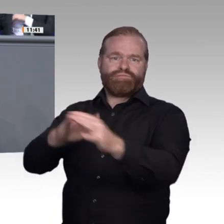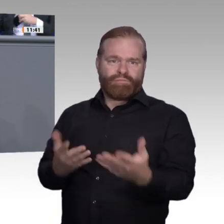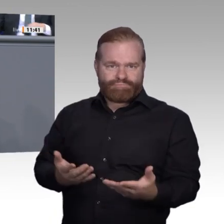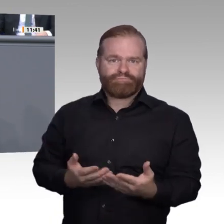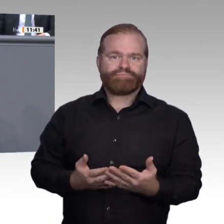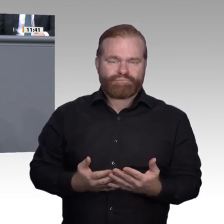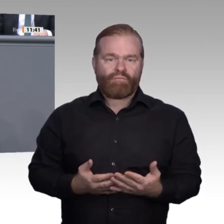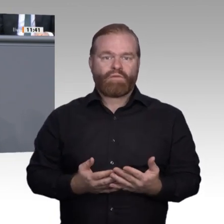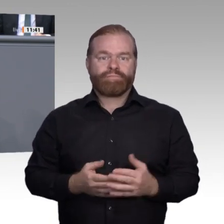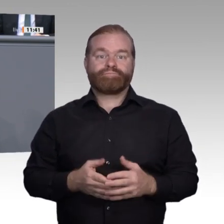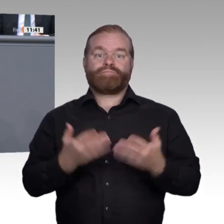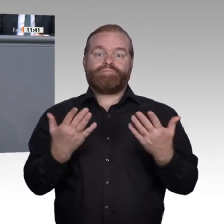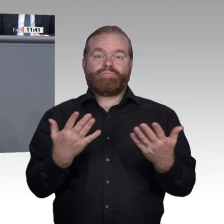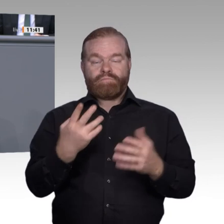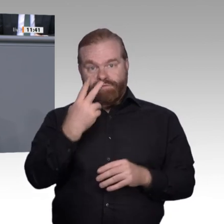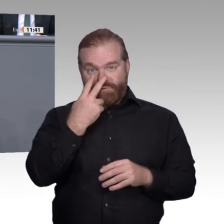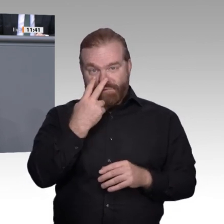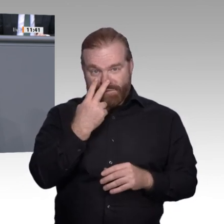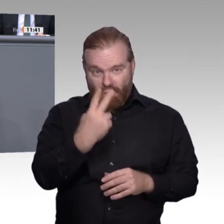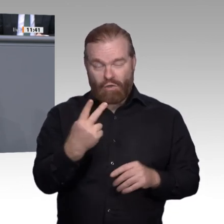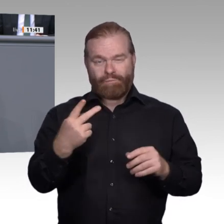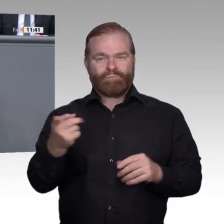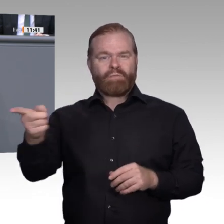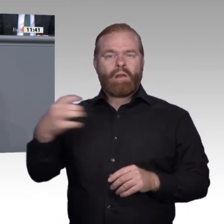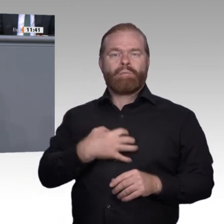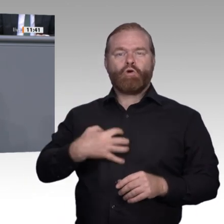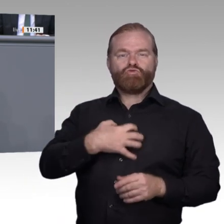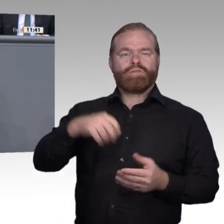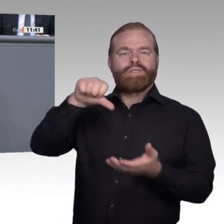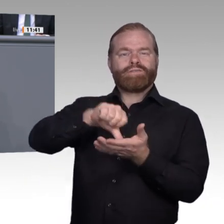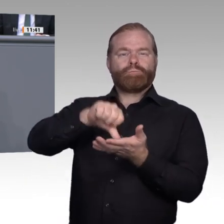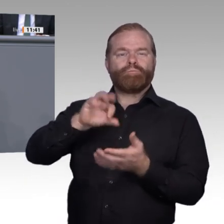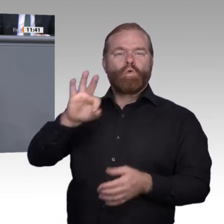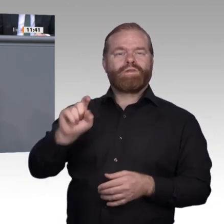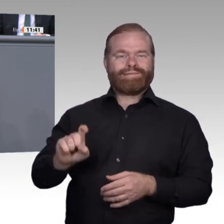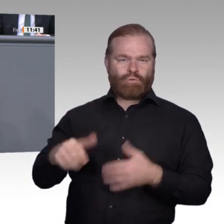und Innovationen. – Er verortet dort die Kernkompetenzen der Zukunft. Es braucht